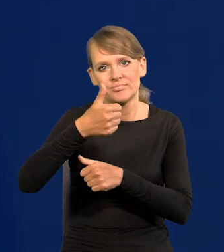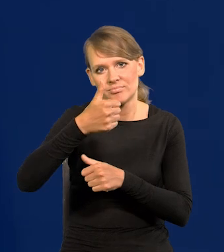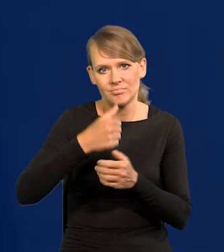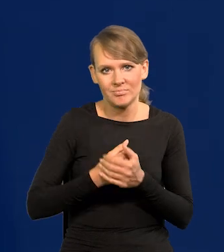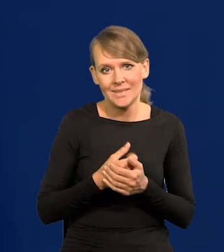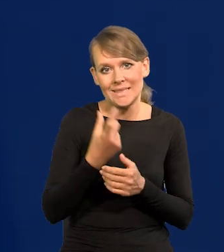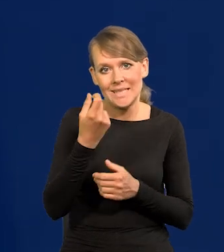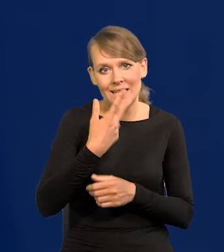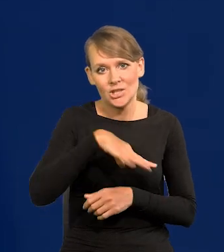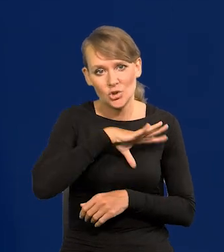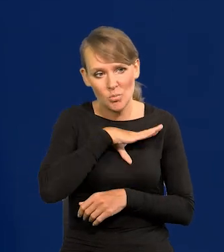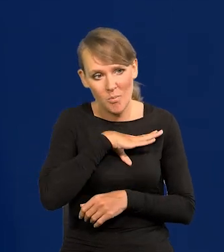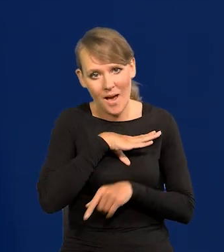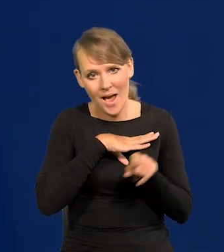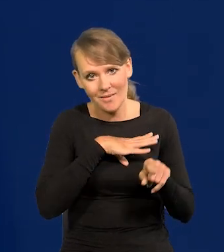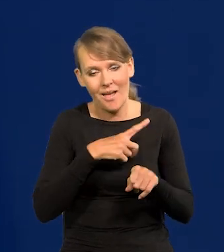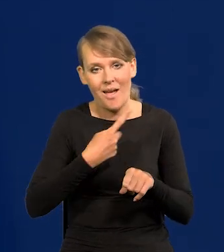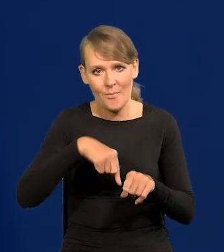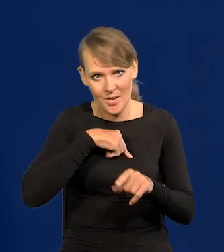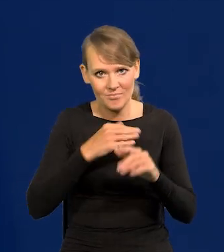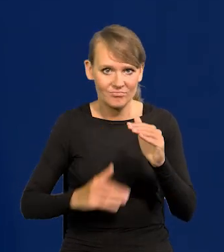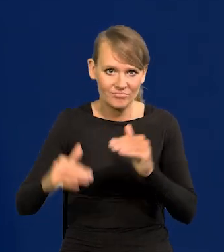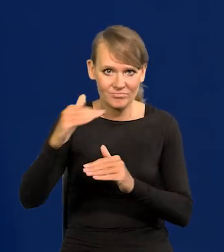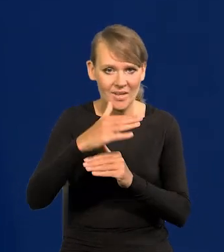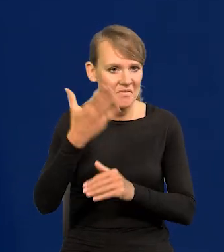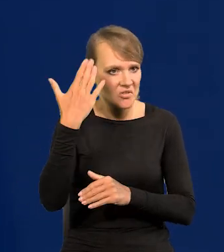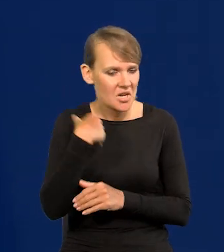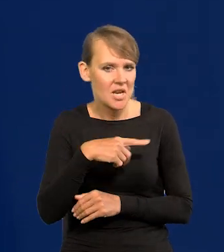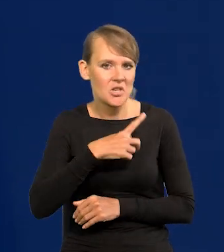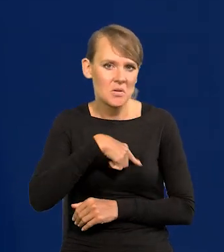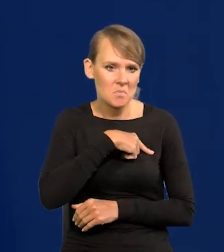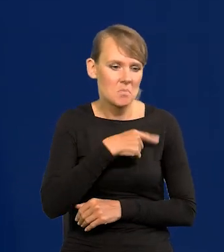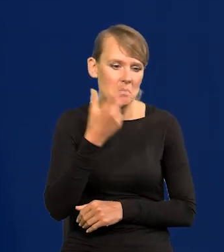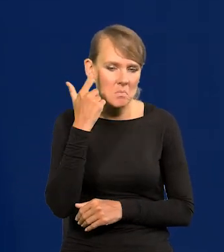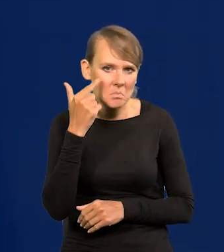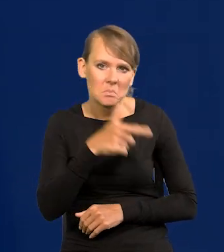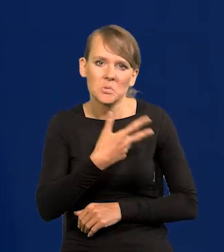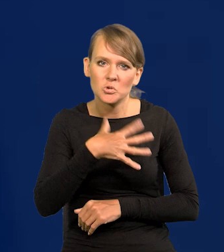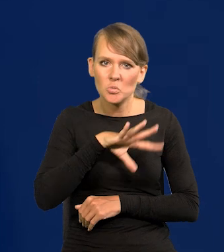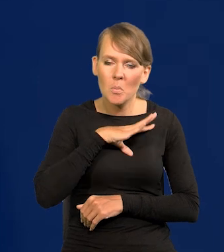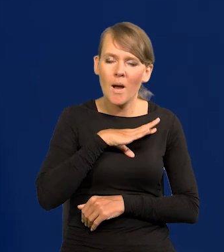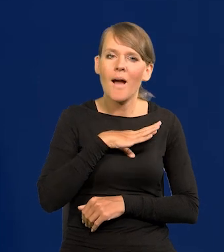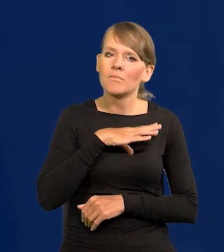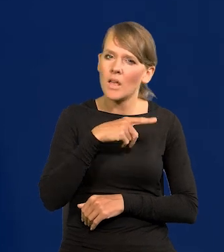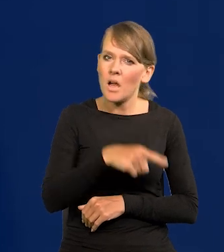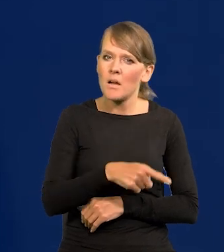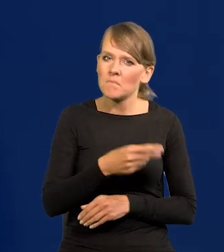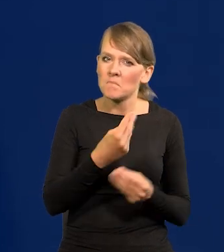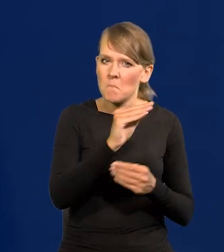Teraz przegonimy zaraz Hiszpanię, która też dla nas była krajem bogatszym.